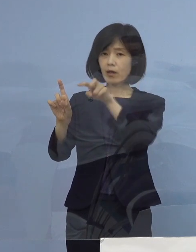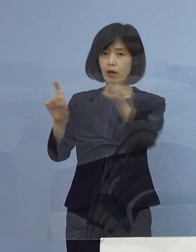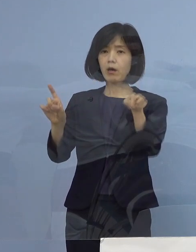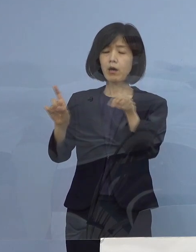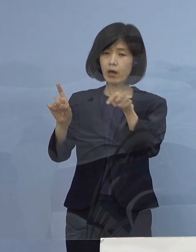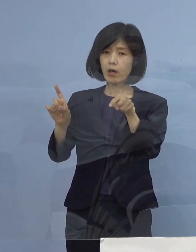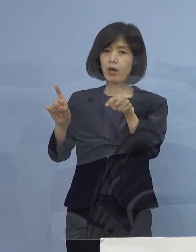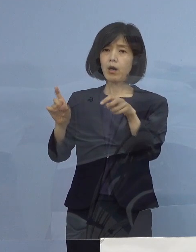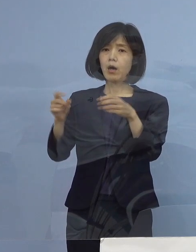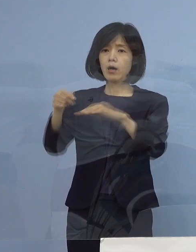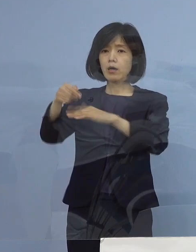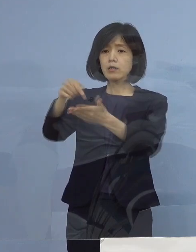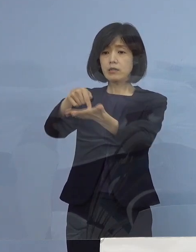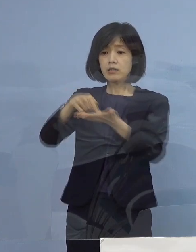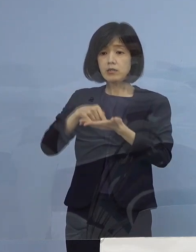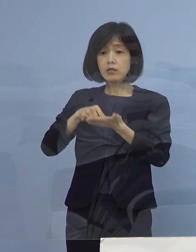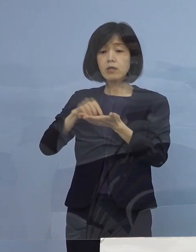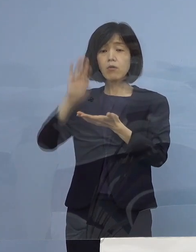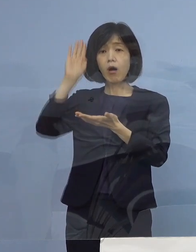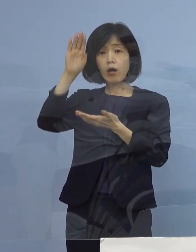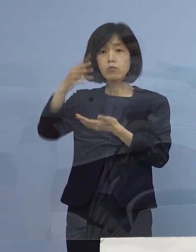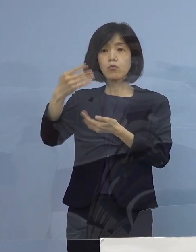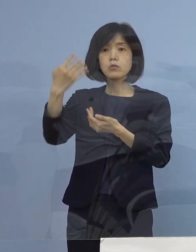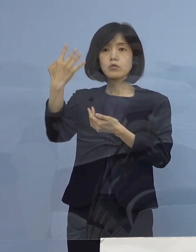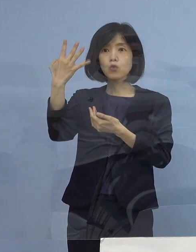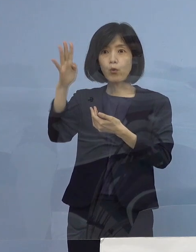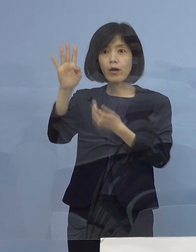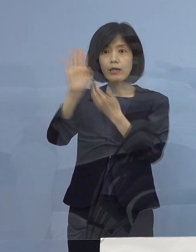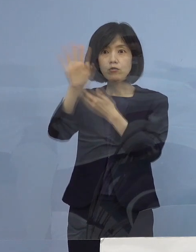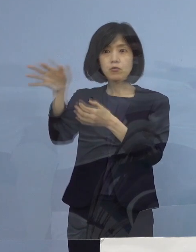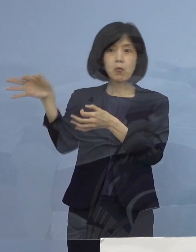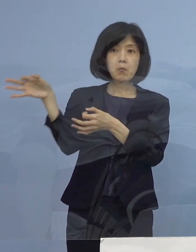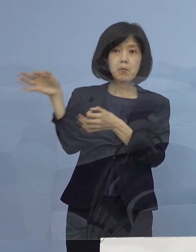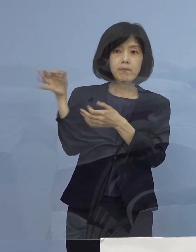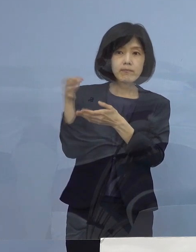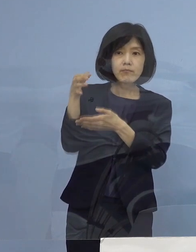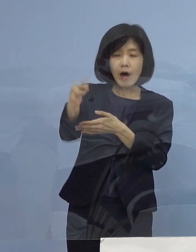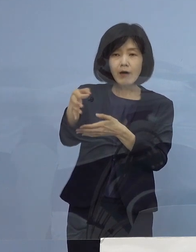申請をしてから4か月かかる これだったら店潰れるから、だったらやる